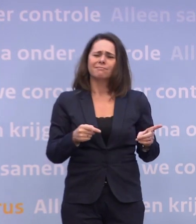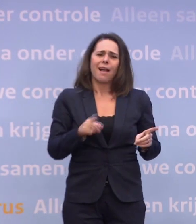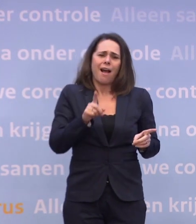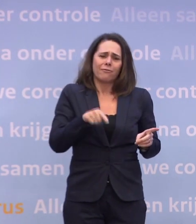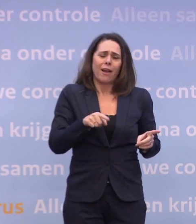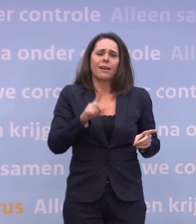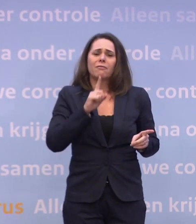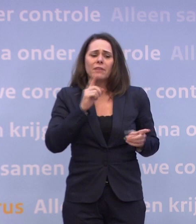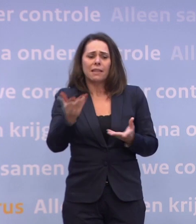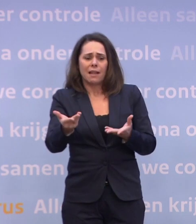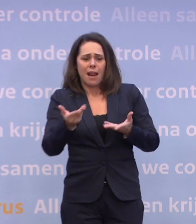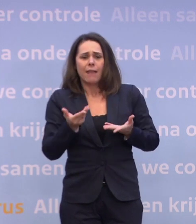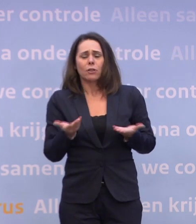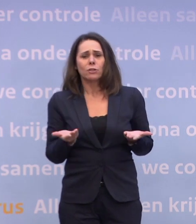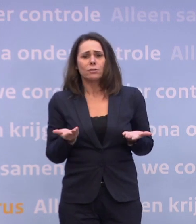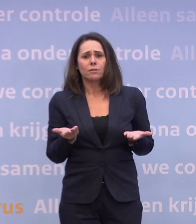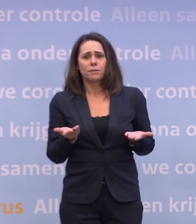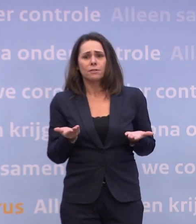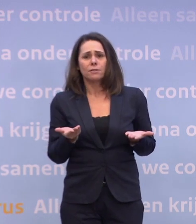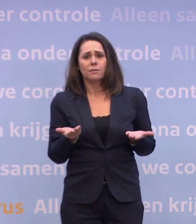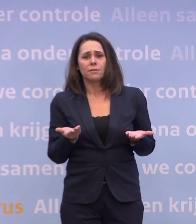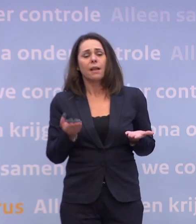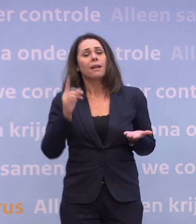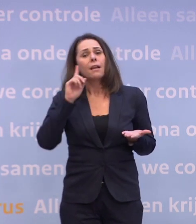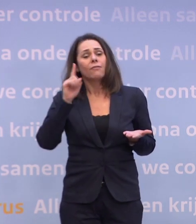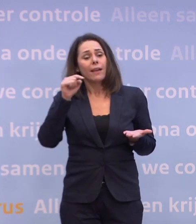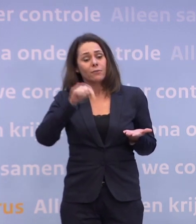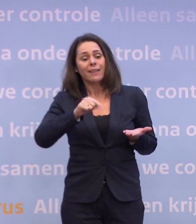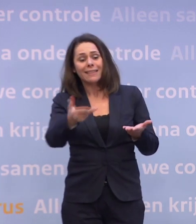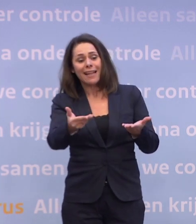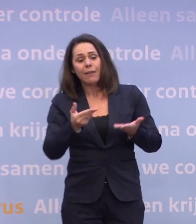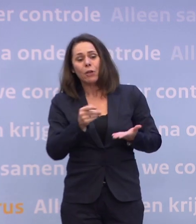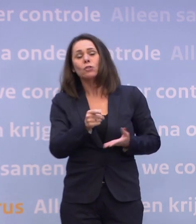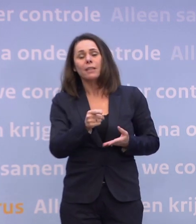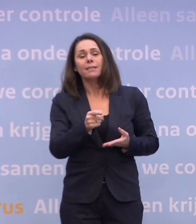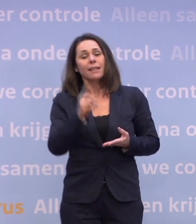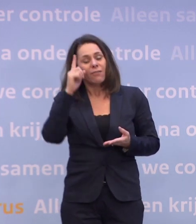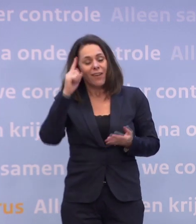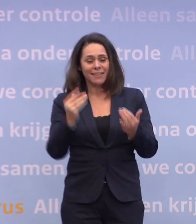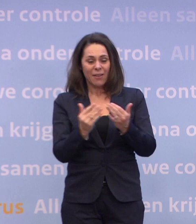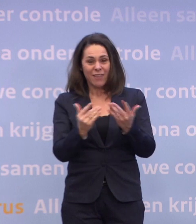En we weten, laten we ook de positieve kant zien... ...we weten van deze leverancier in ieder geval wanneer hij denkt te gaan leveren.